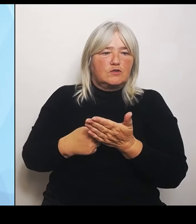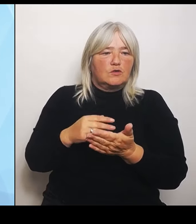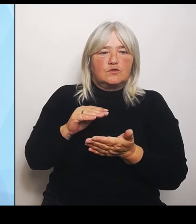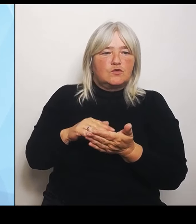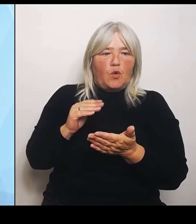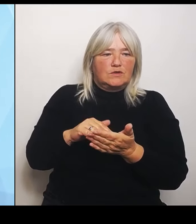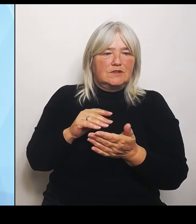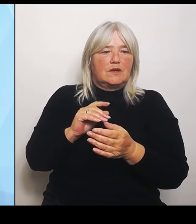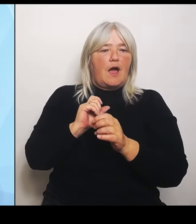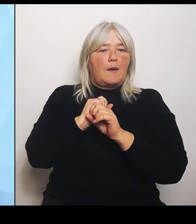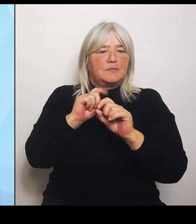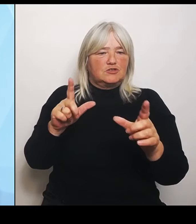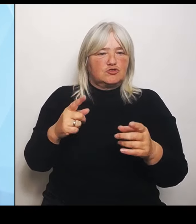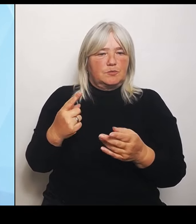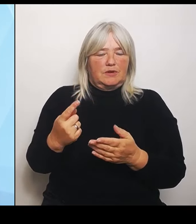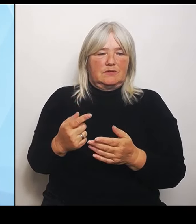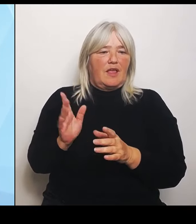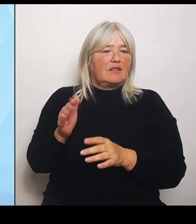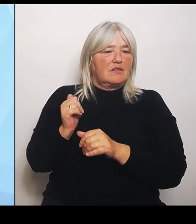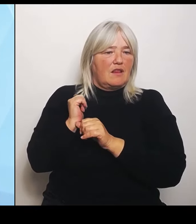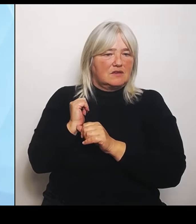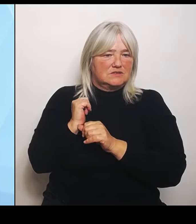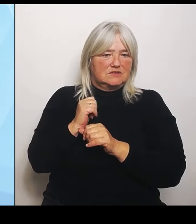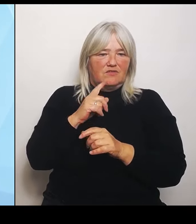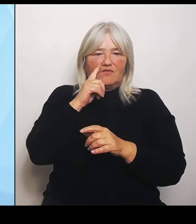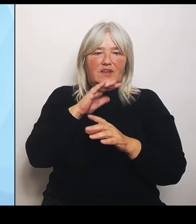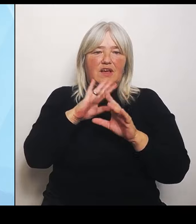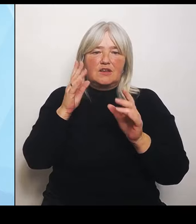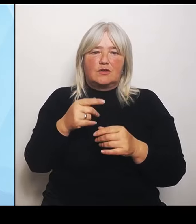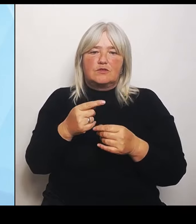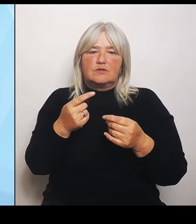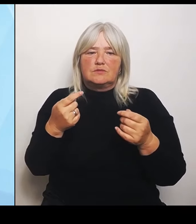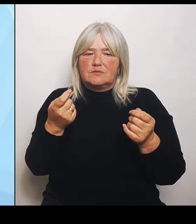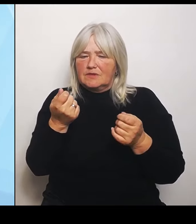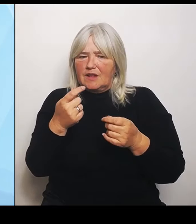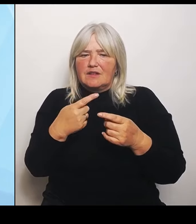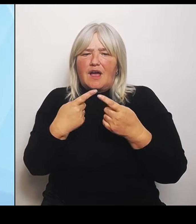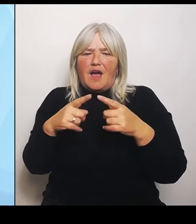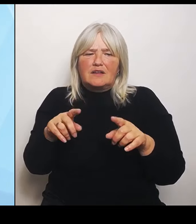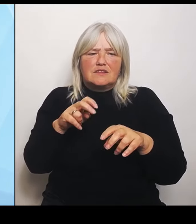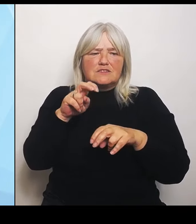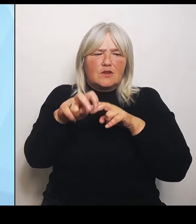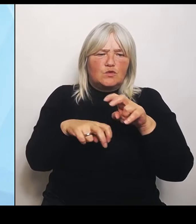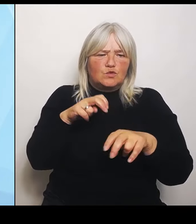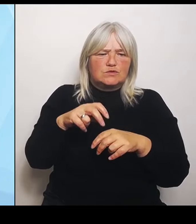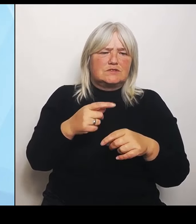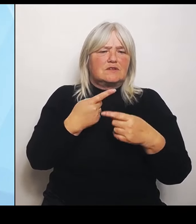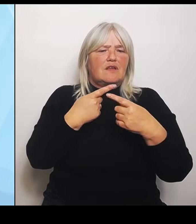nutzen möchte, etwa für einen anderen gesundheitlichen oder pflegerischen Bereich, dann muss die Förderung nicht zurückgezahlt werden.